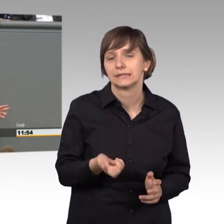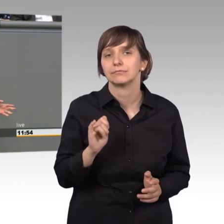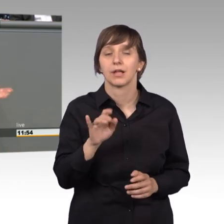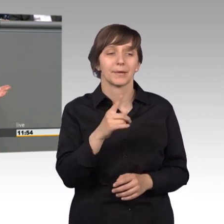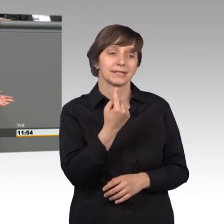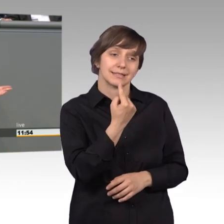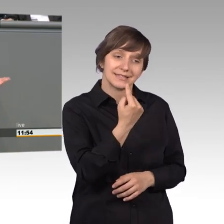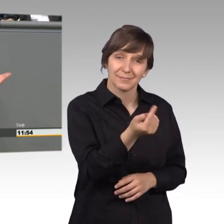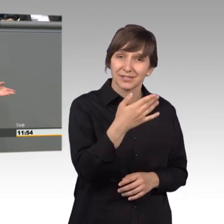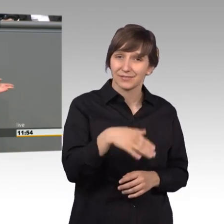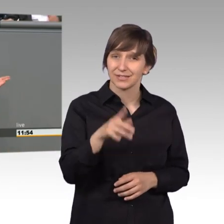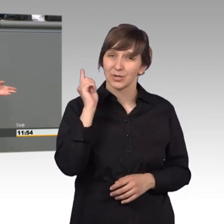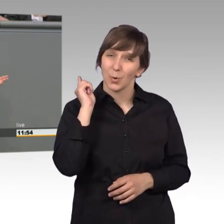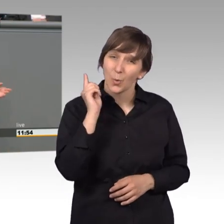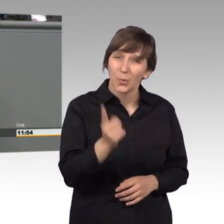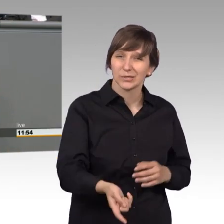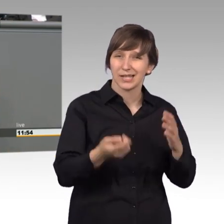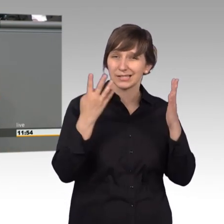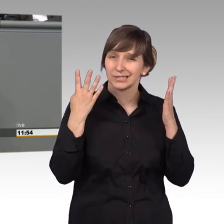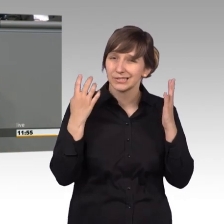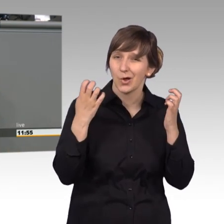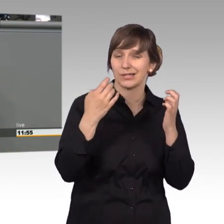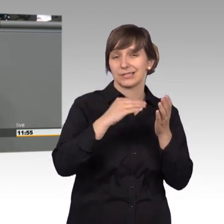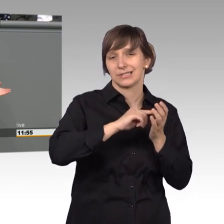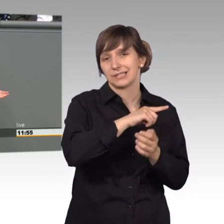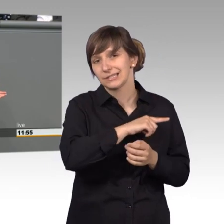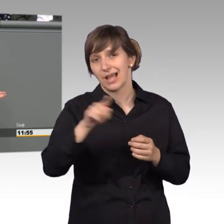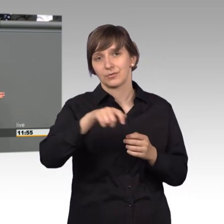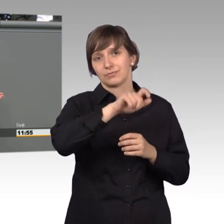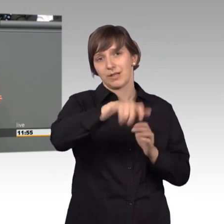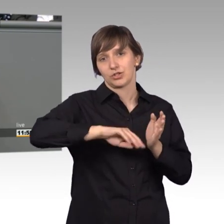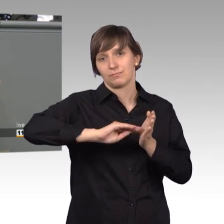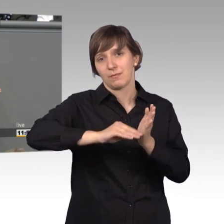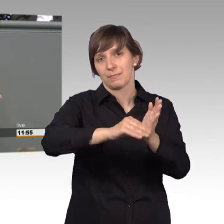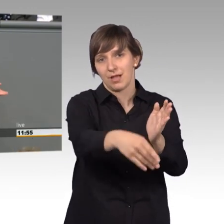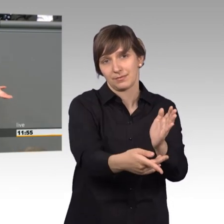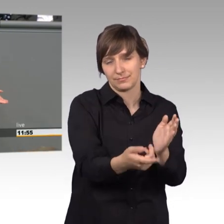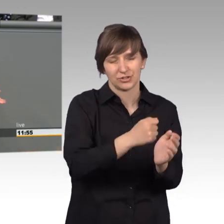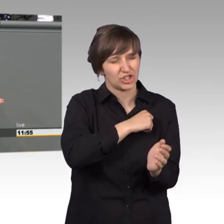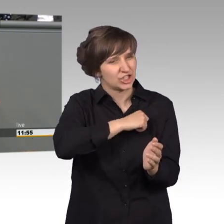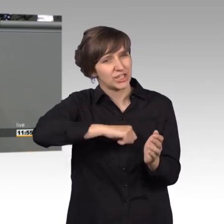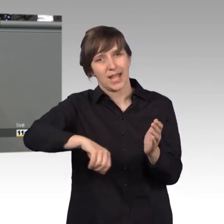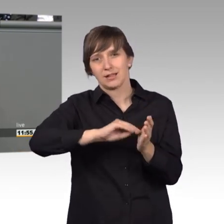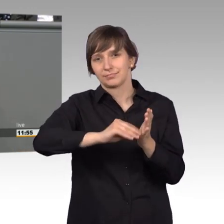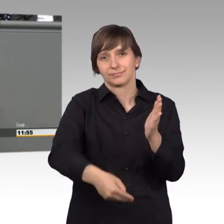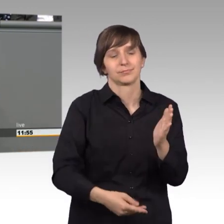190.000 Unterstützer in kürzester Zeit. Und was hat es gebracht vor allem?